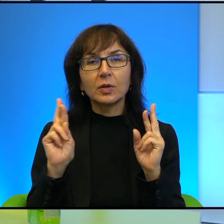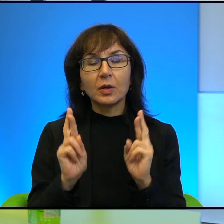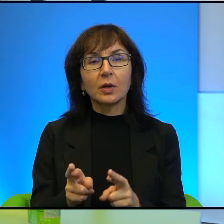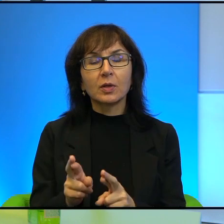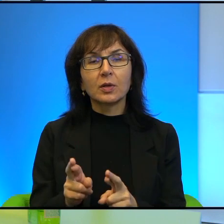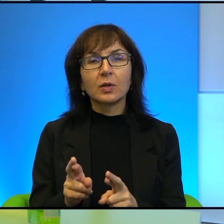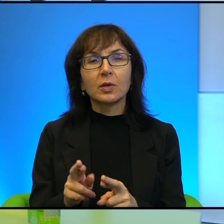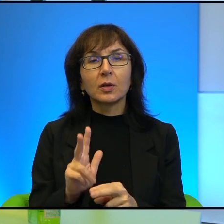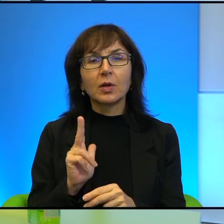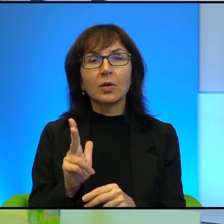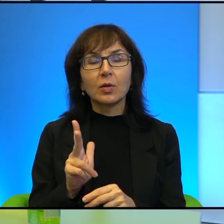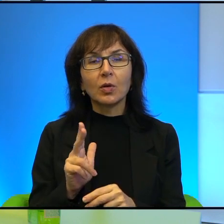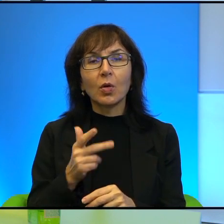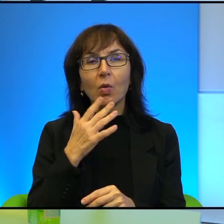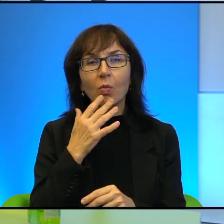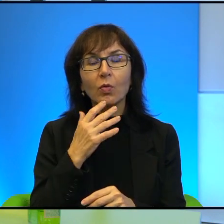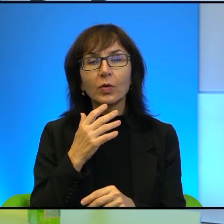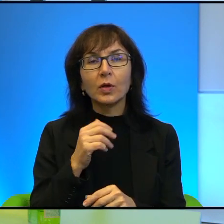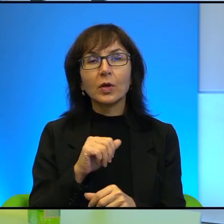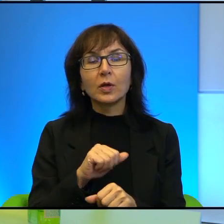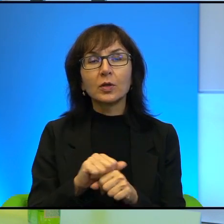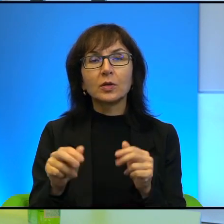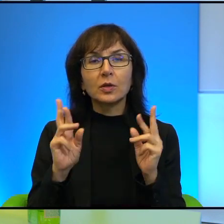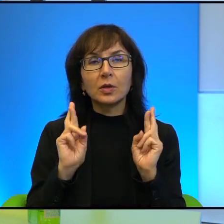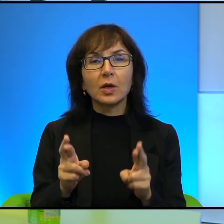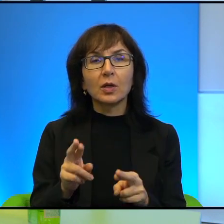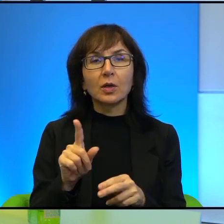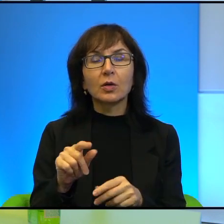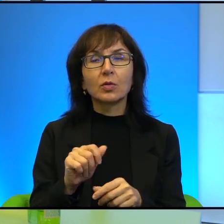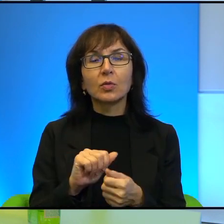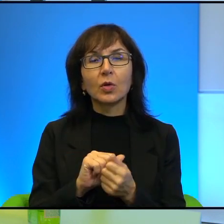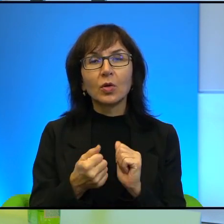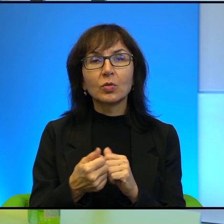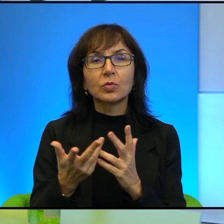Ci którzy mówią, że jest realny, to są fantaści, to są ludzie,